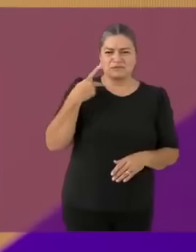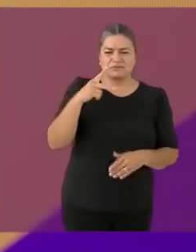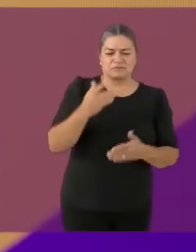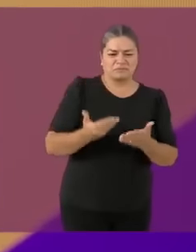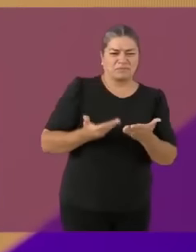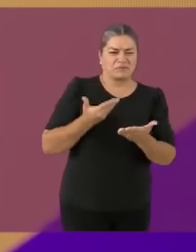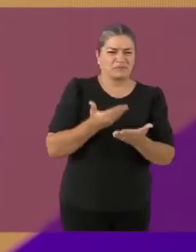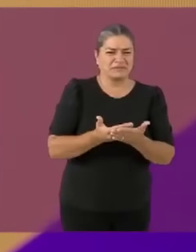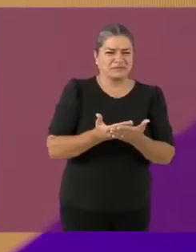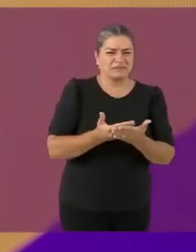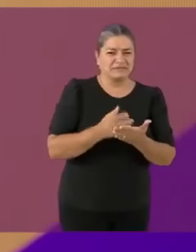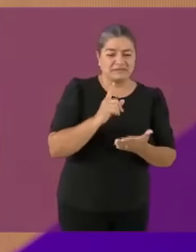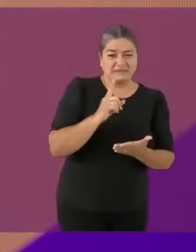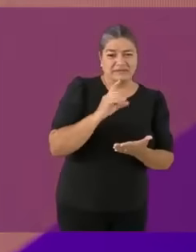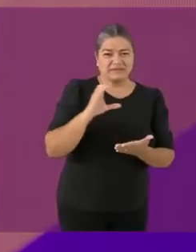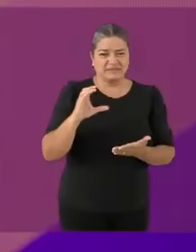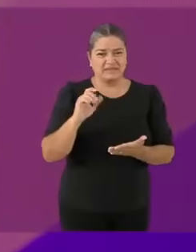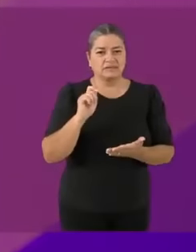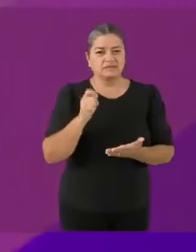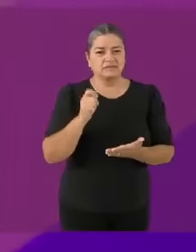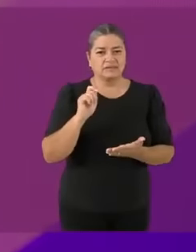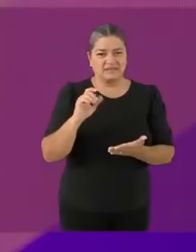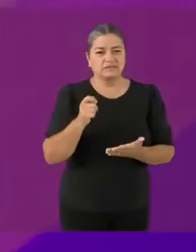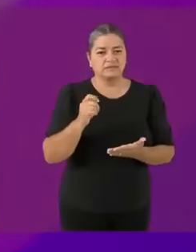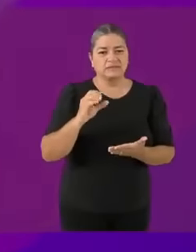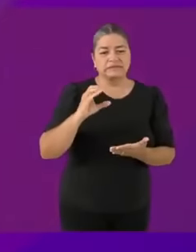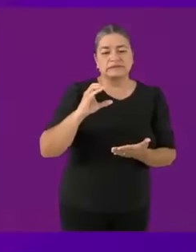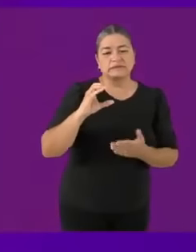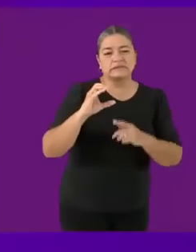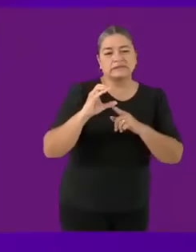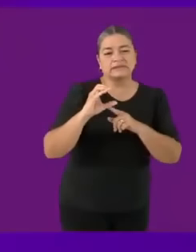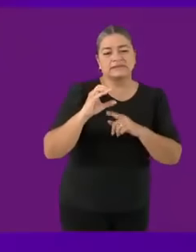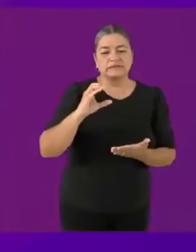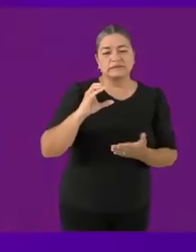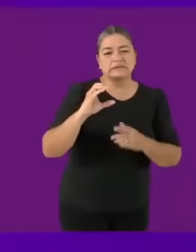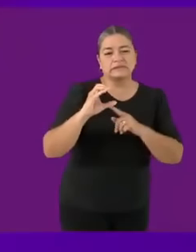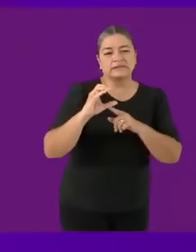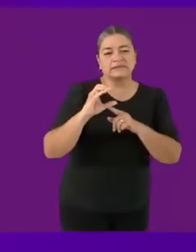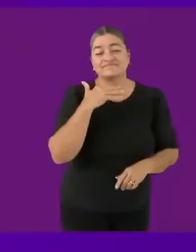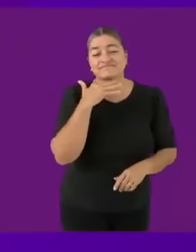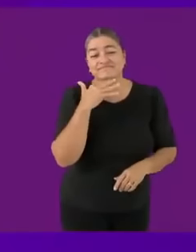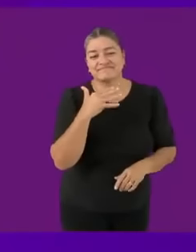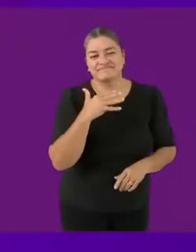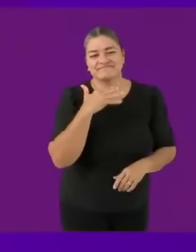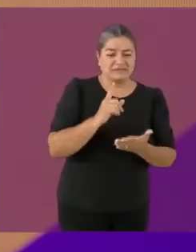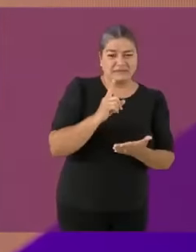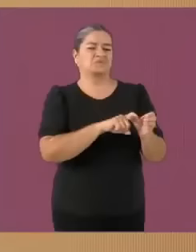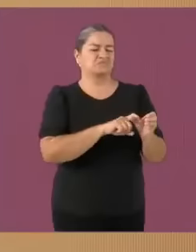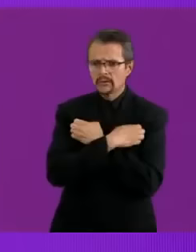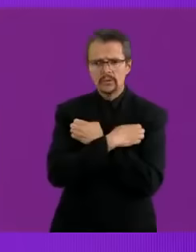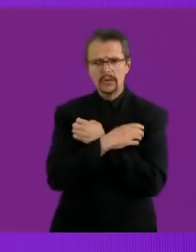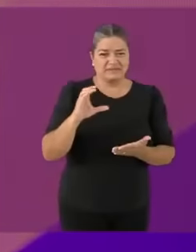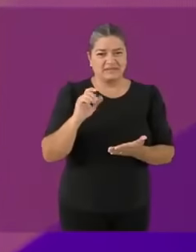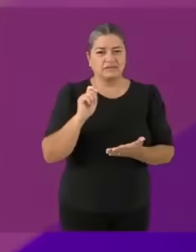Por lo tanto, yo voy a tirar el pañuelito pvtito blanco privilegiado a la baSuS y voy a tirar este lugar